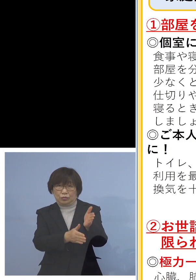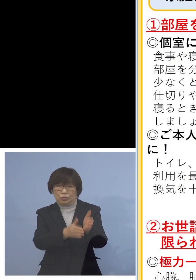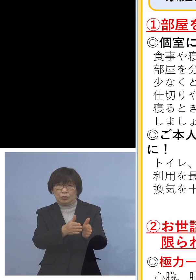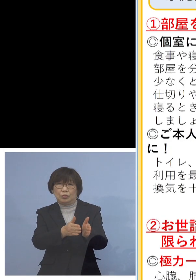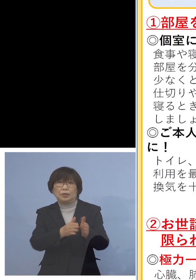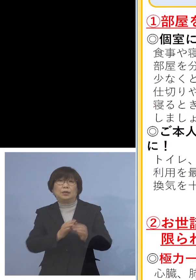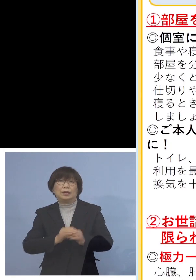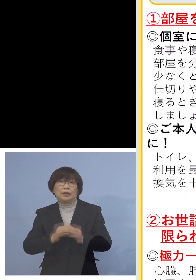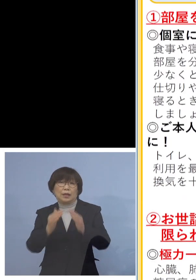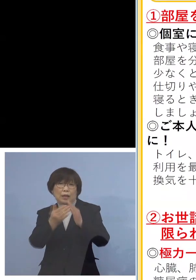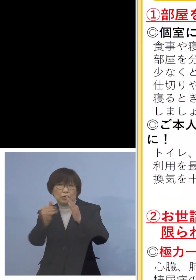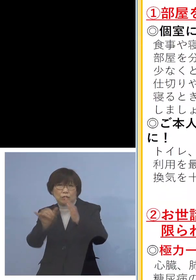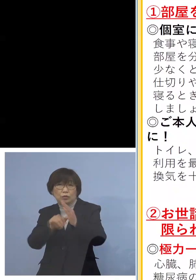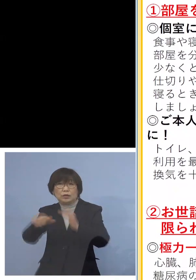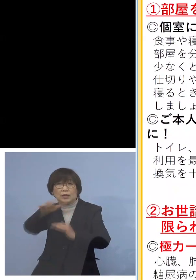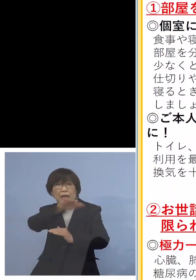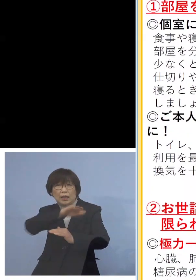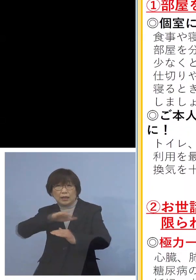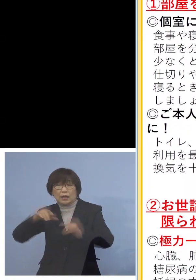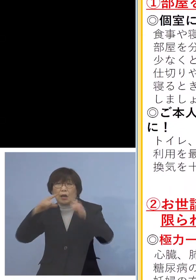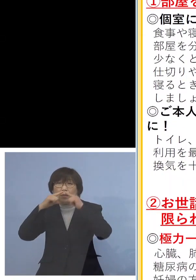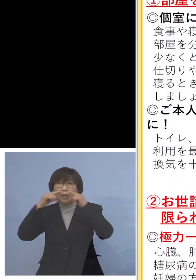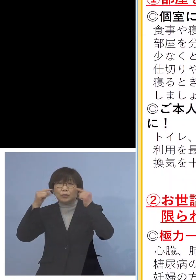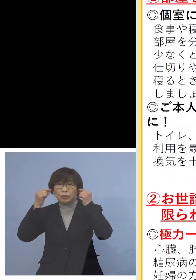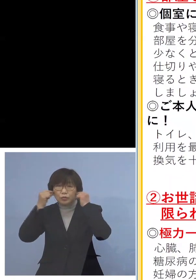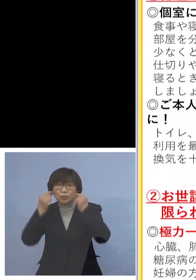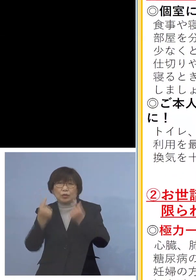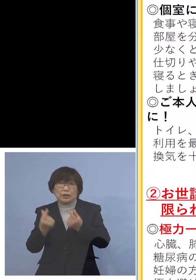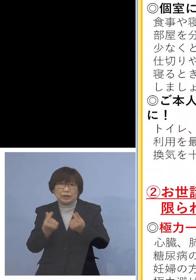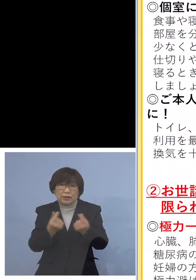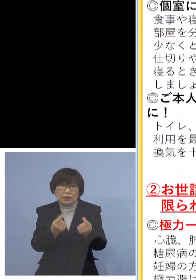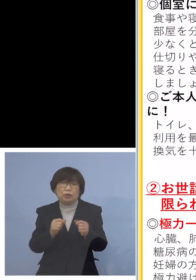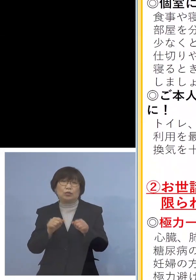マスクを着けていただく 大変重要なこととなります